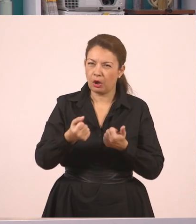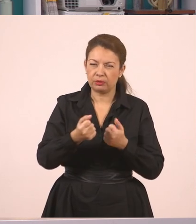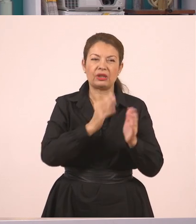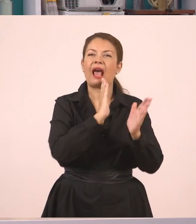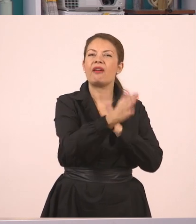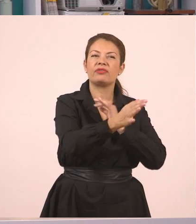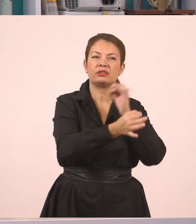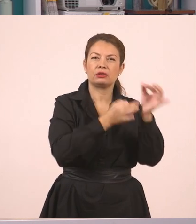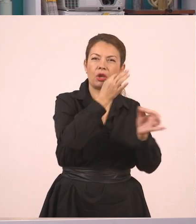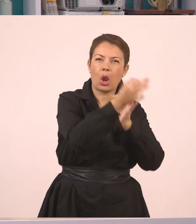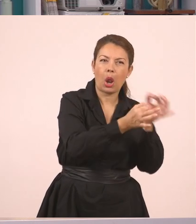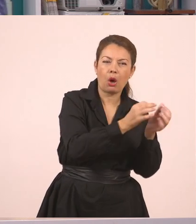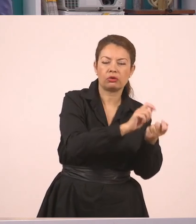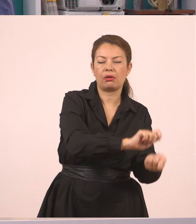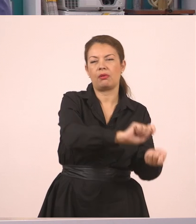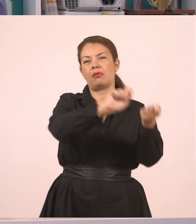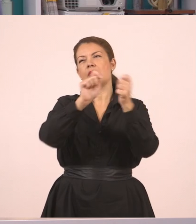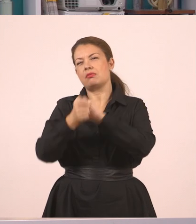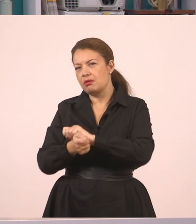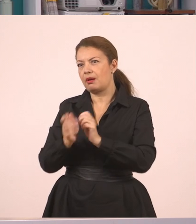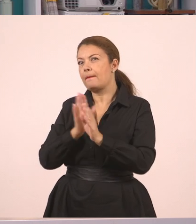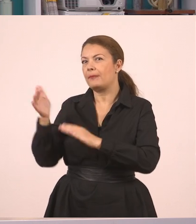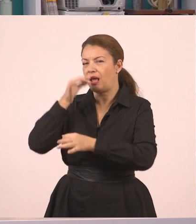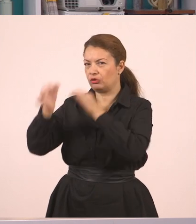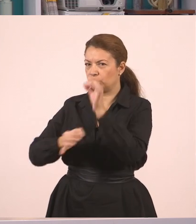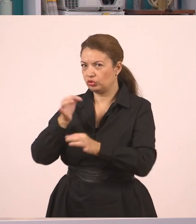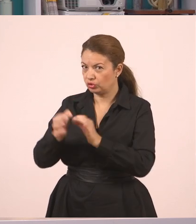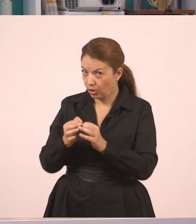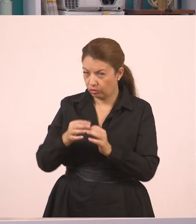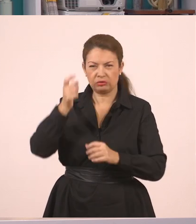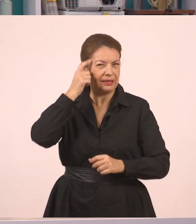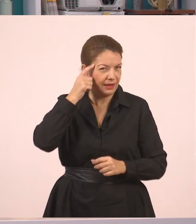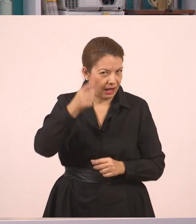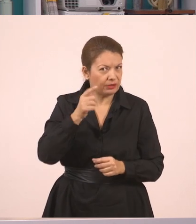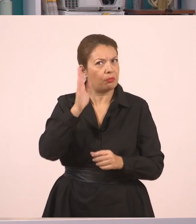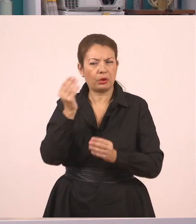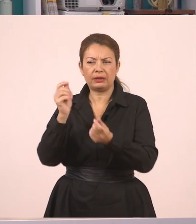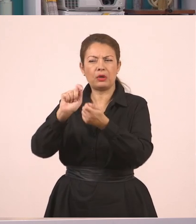πώς πηγαίνω από τον ευθύ λόγο στον πλάγιο. Είπαμε πως μπορείτε να προσθέσετε κάποιες λεξούλες, κάποιους συνδέσμους.